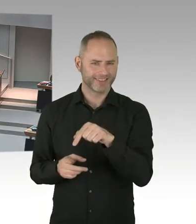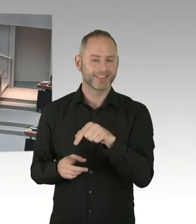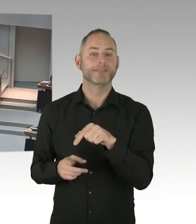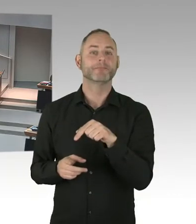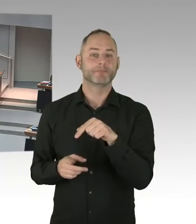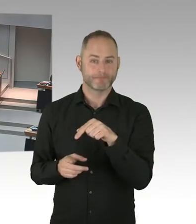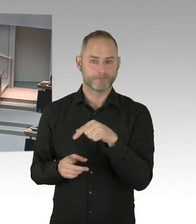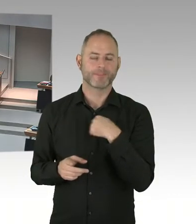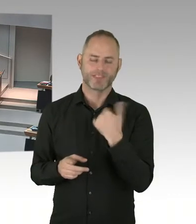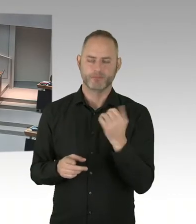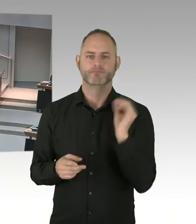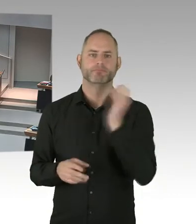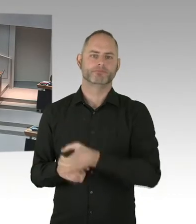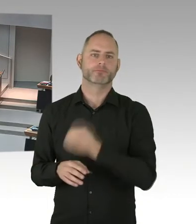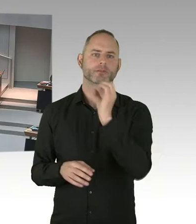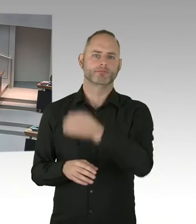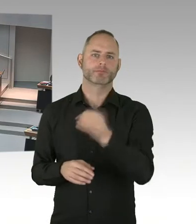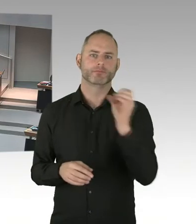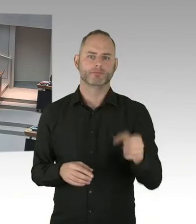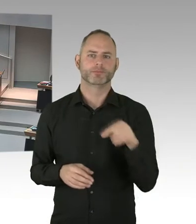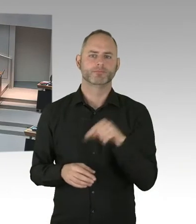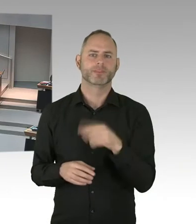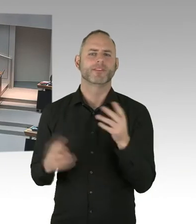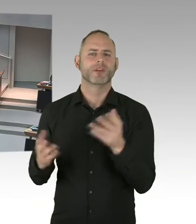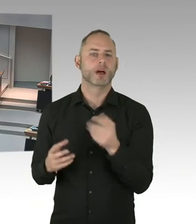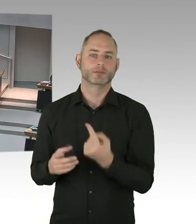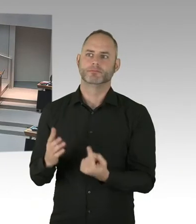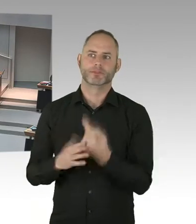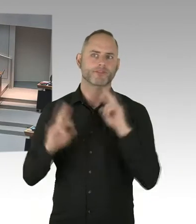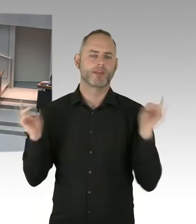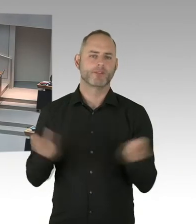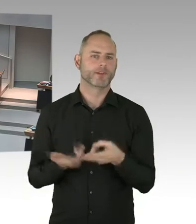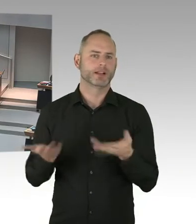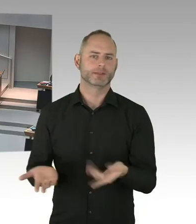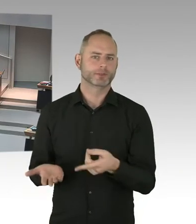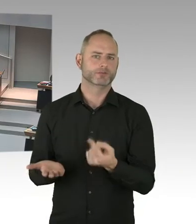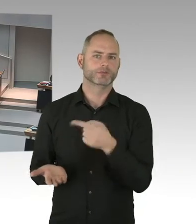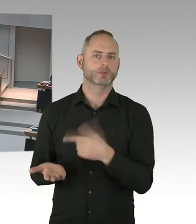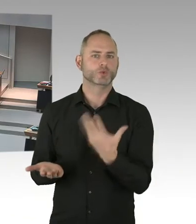Natürlich danke dafür, dass wir das alles hier auch umsetzen können. Aber auch Entwicklung auf Bundesebene, muss ich sagen,